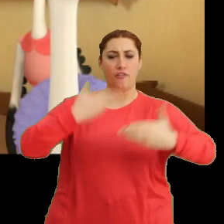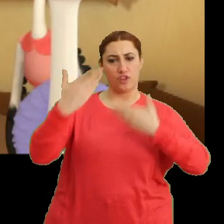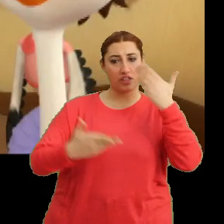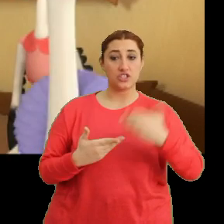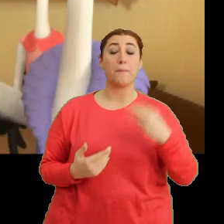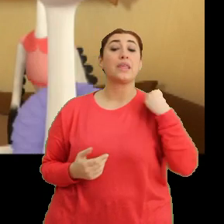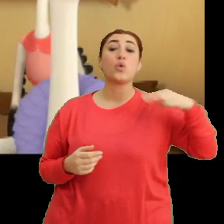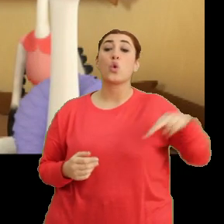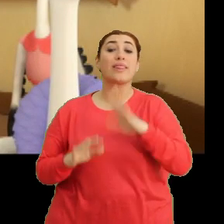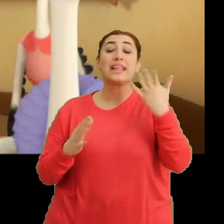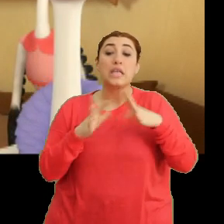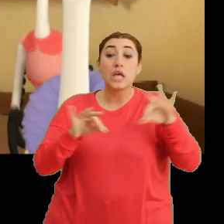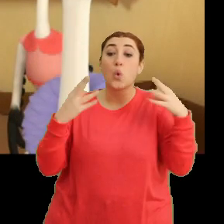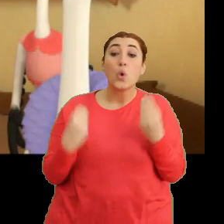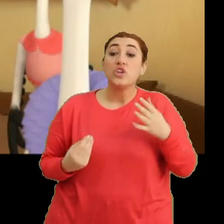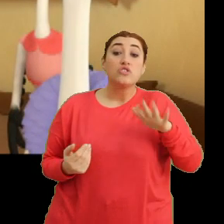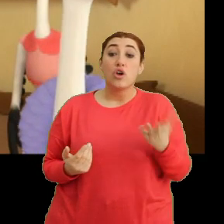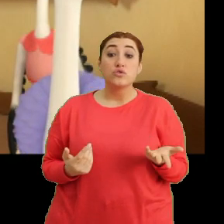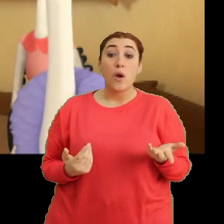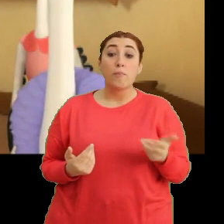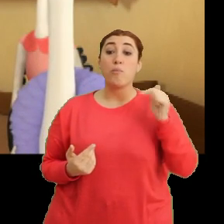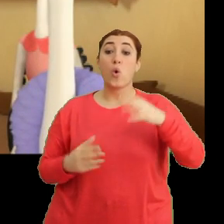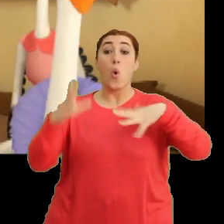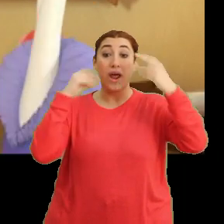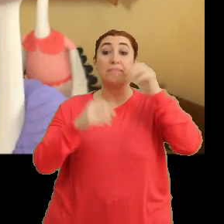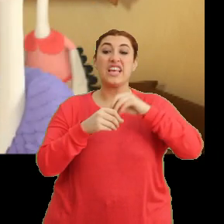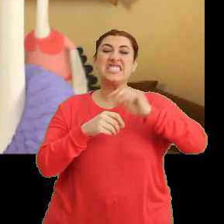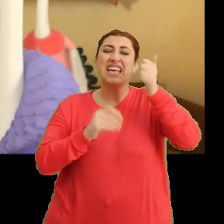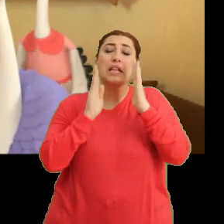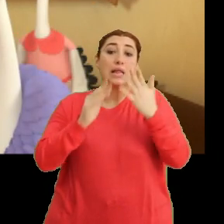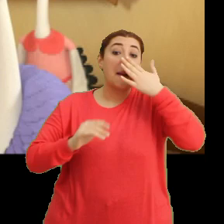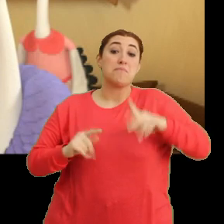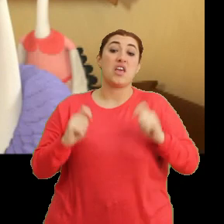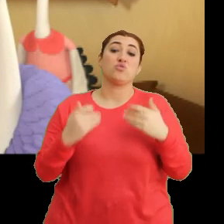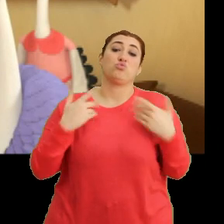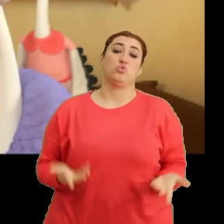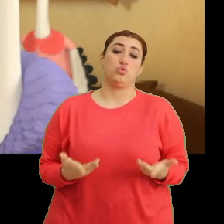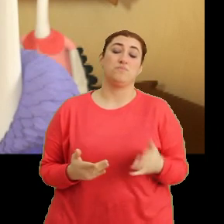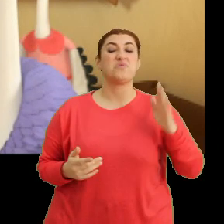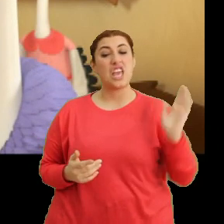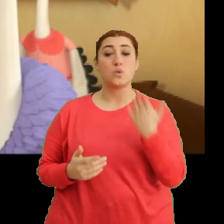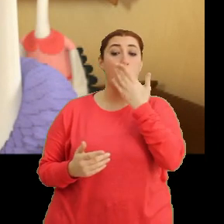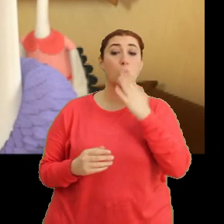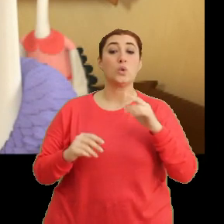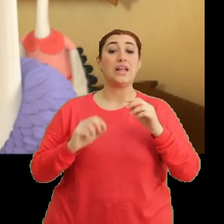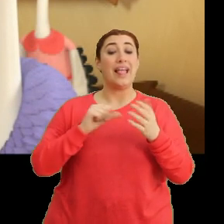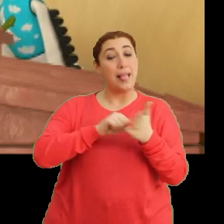Yeni yolumuza nasıl hazırlanacağız acaba? Bunu öğrenmek için yarına kadar beklemek zorundayım. Keşke okul tam gün olsaydı.